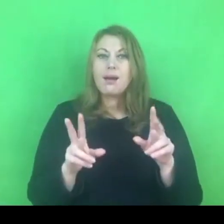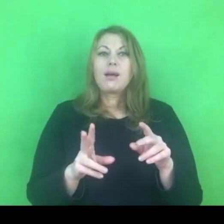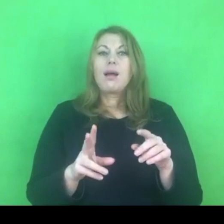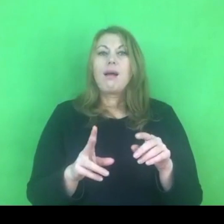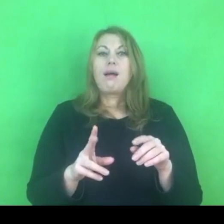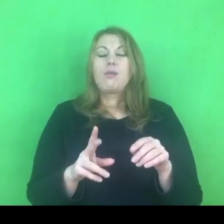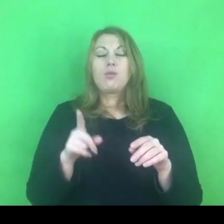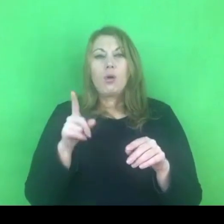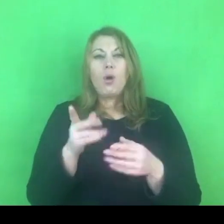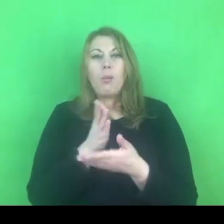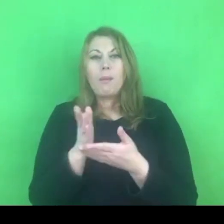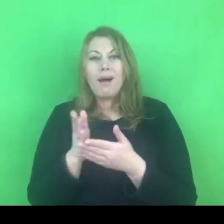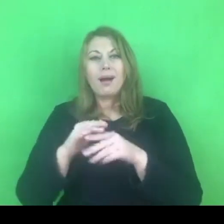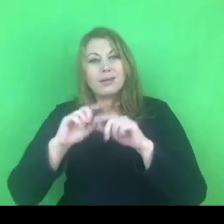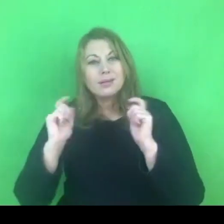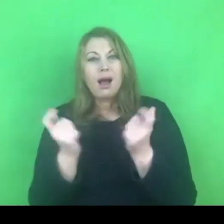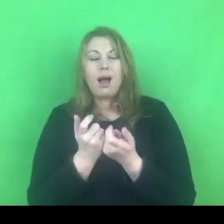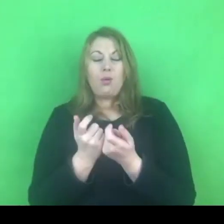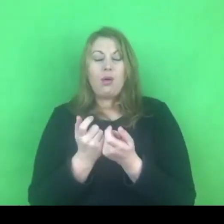całego systemu przeciwdziałania przemocy.